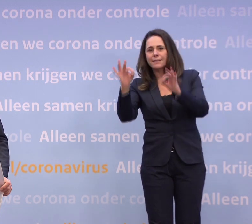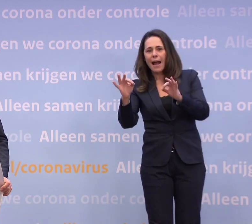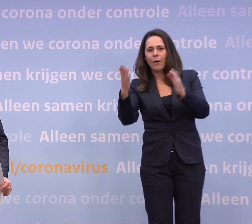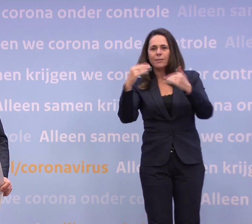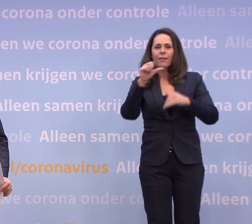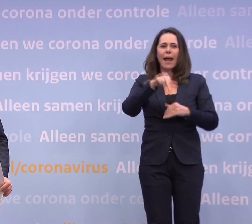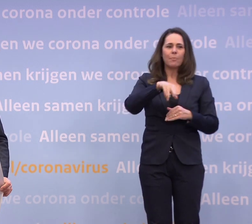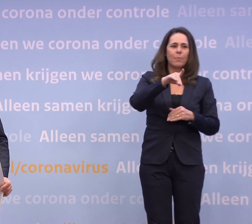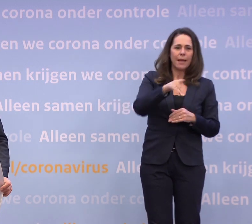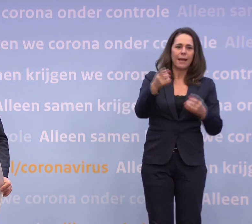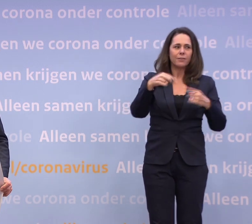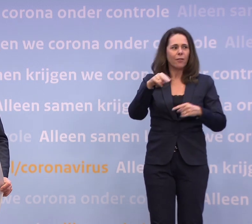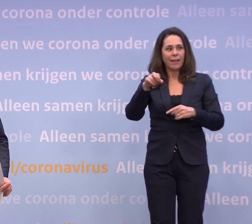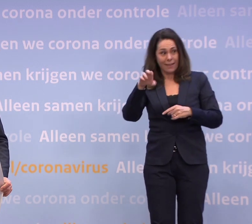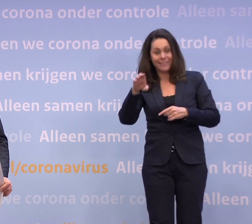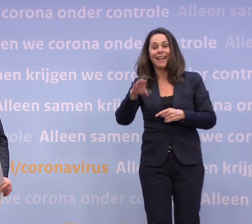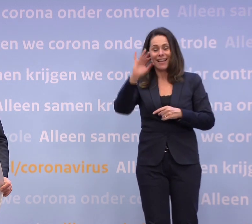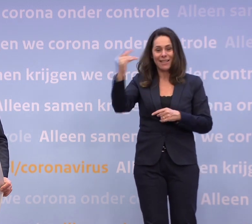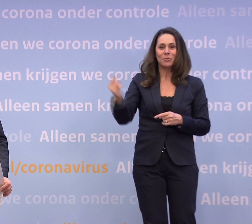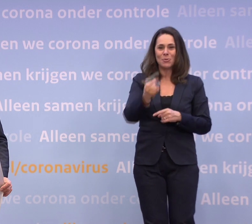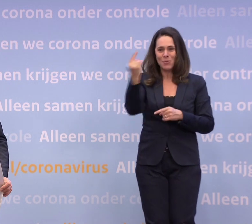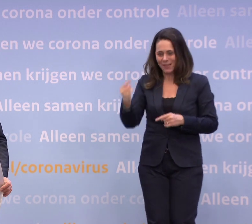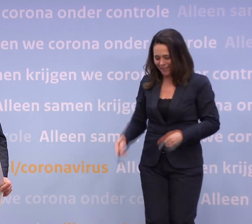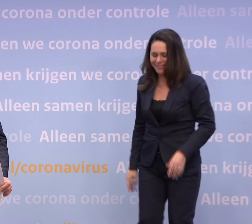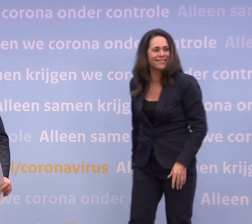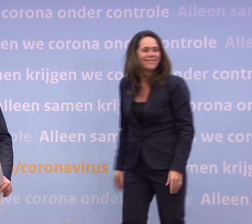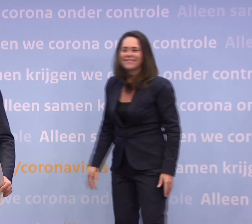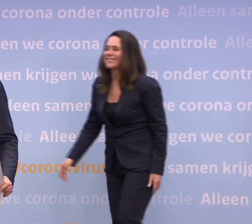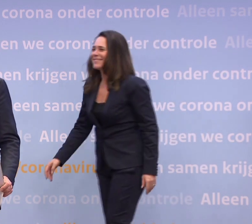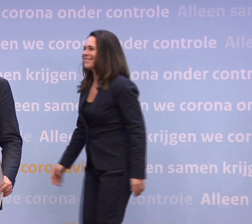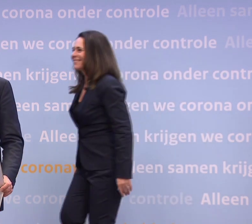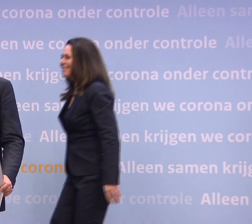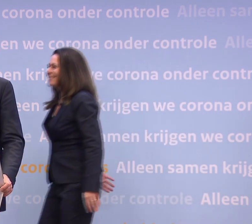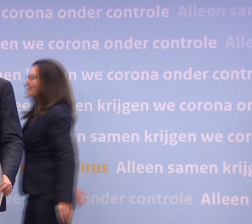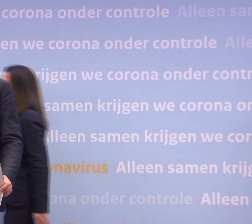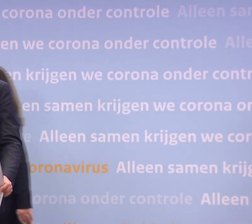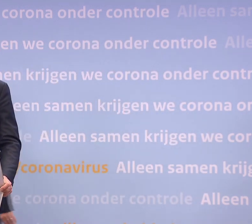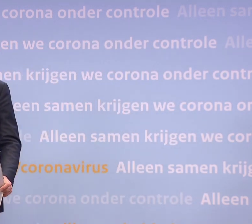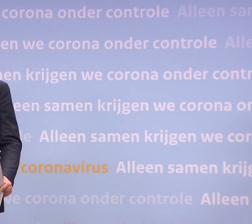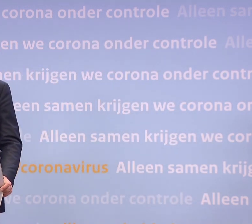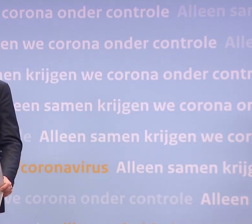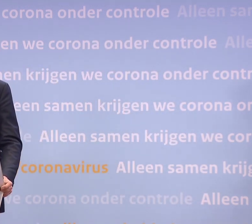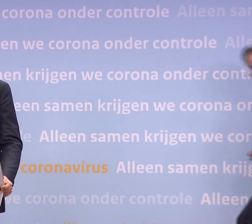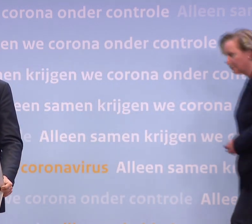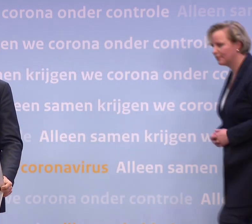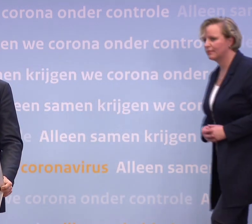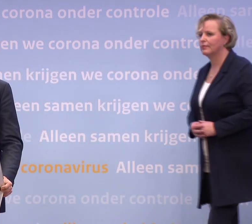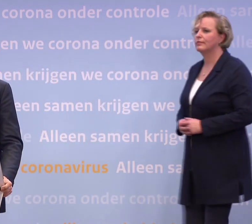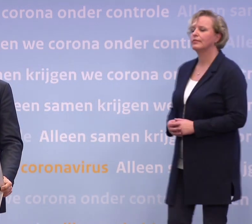...en dan gaan we daarna door met NRC en Nieuwsuur. Meneer De Jonge, u zei dat de eerste vaccins... ...begin januari geleverd kunnen worden.